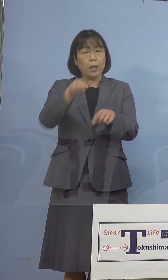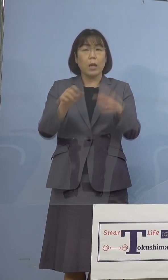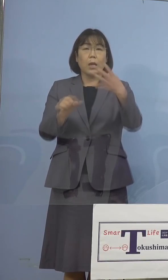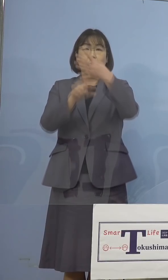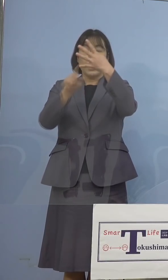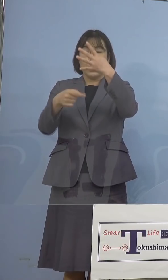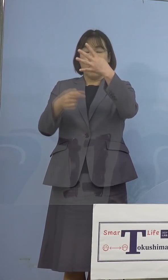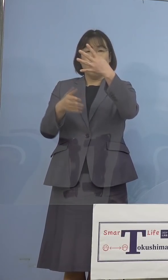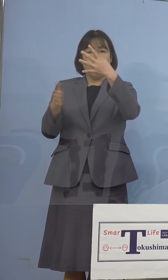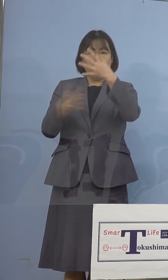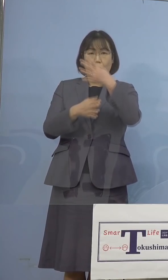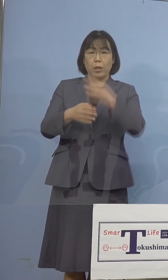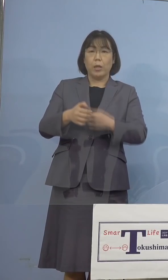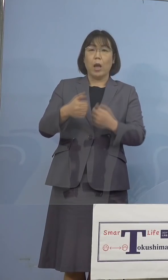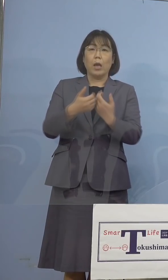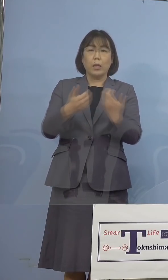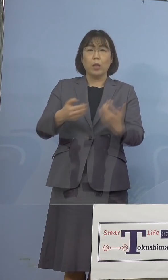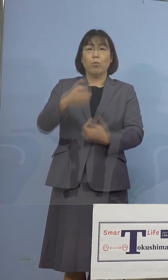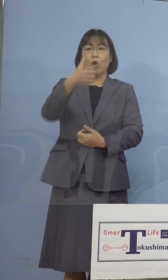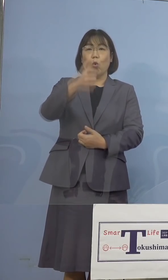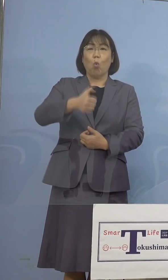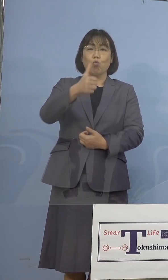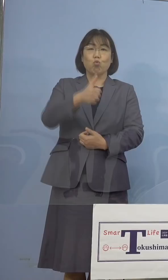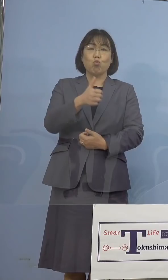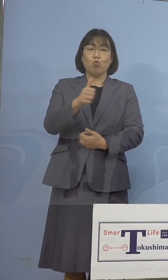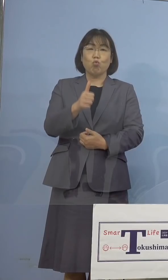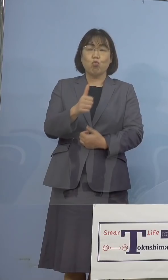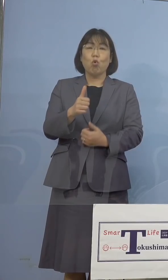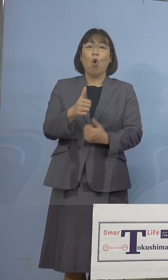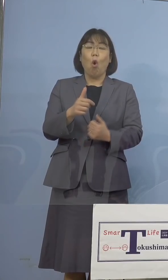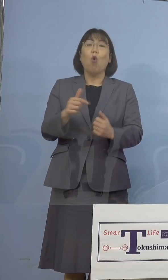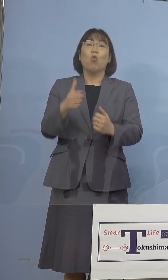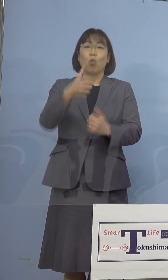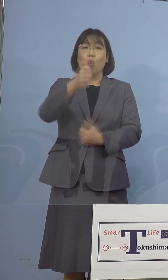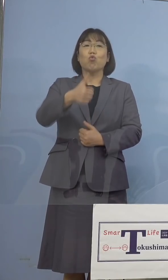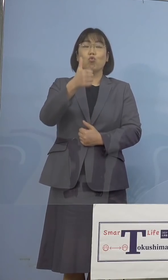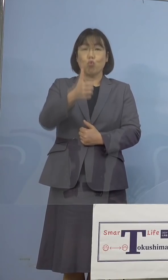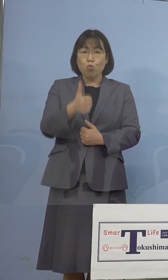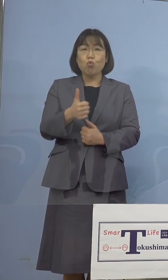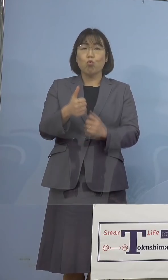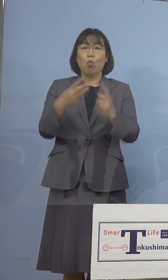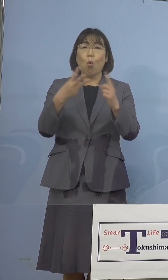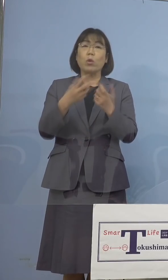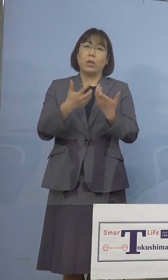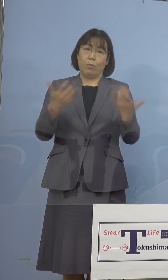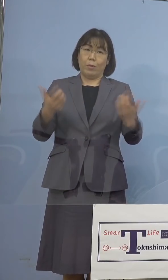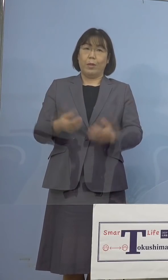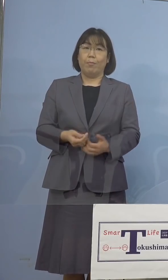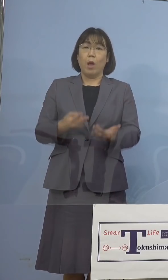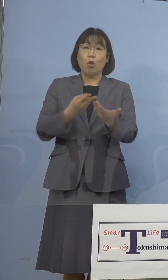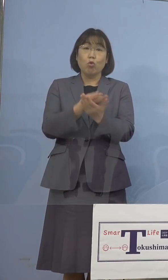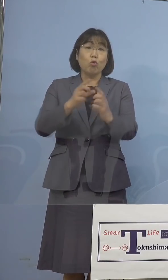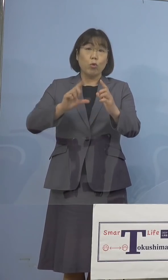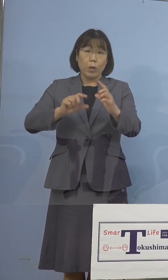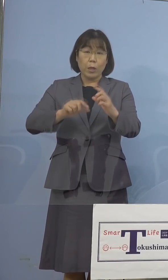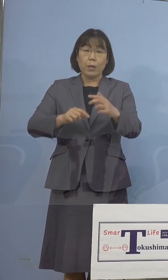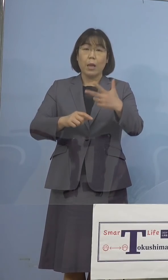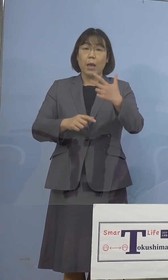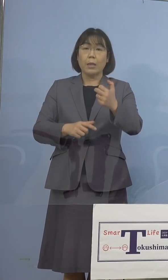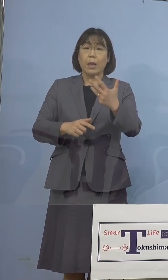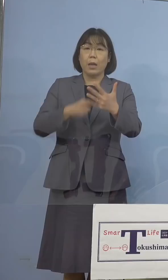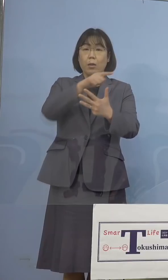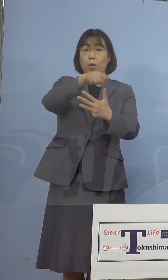55日ぶりとなります 次に入院率については78分の72、